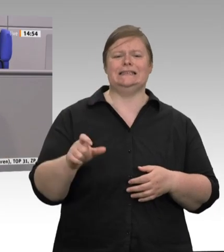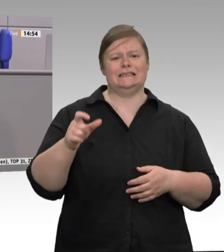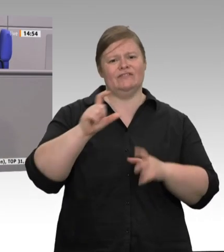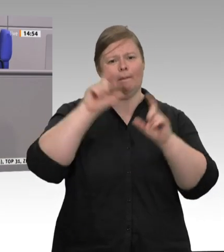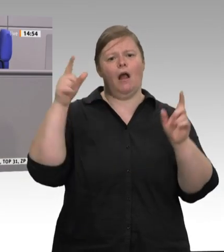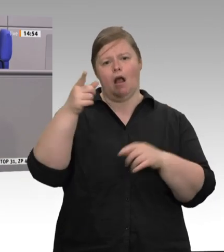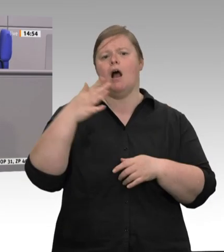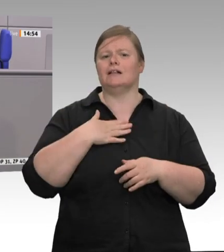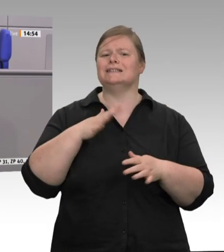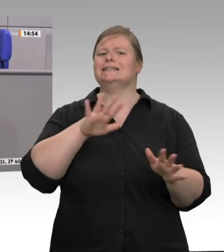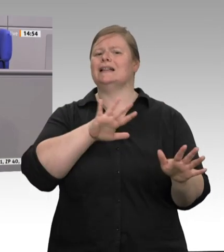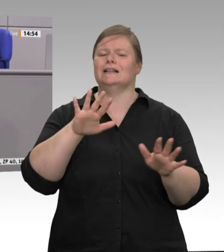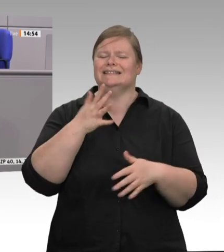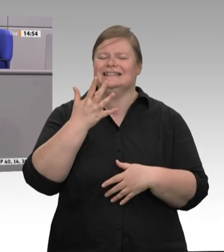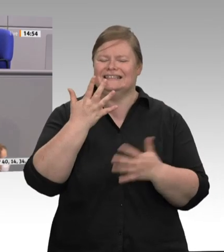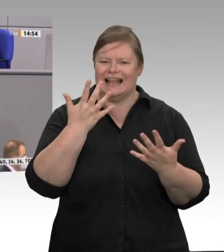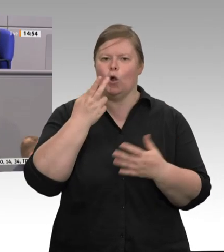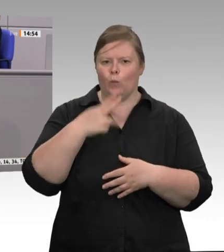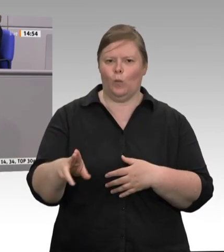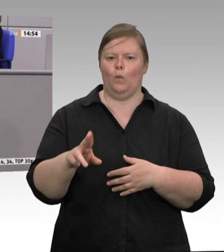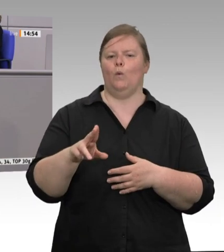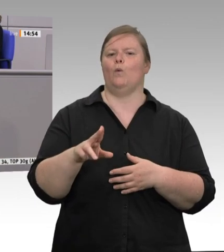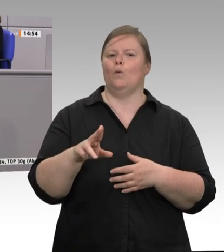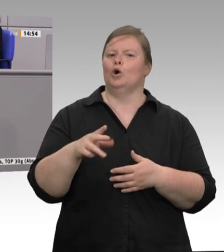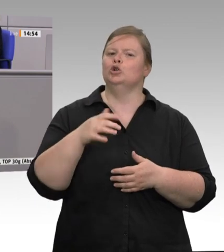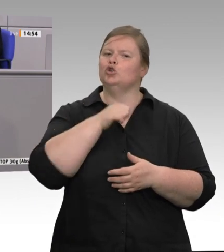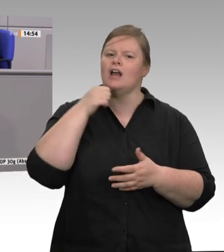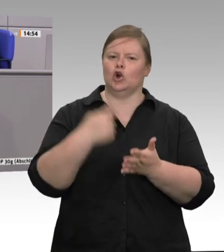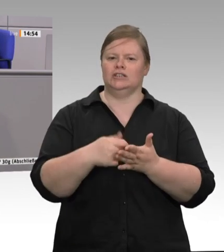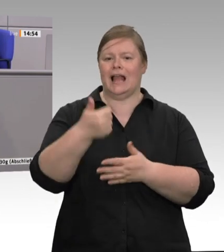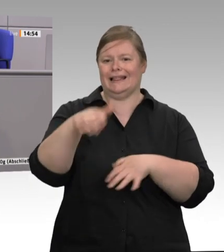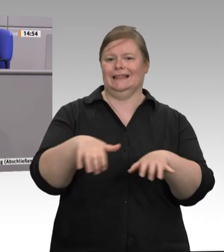des fünften Viertels gibt. Aber wir nehmen einmal die offiziellen Zahlen. Belgien,